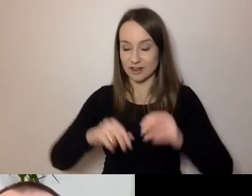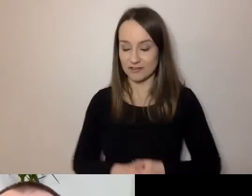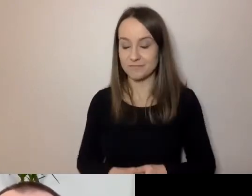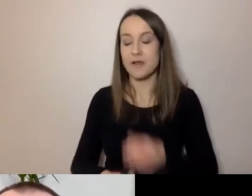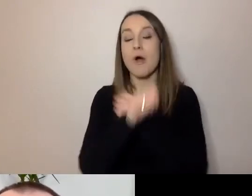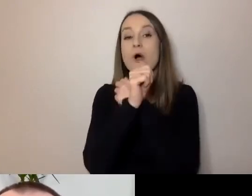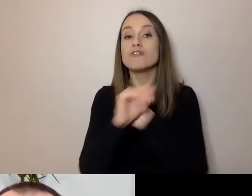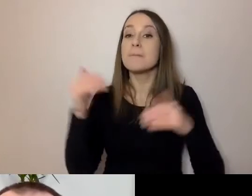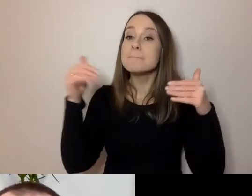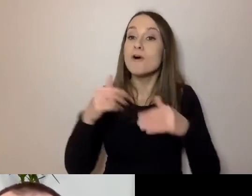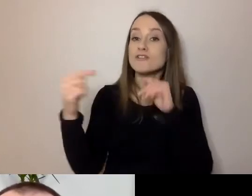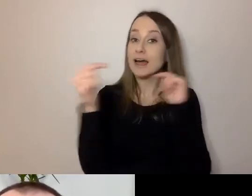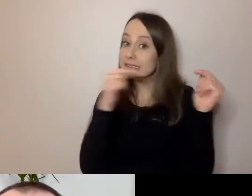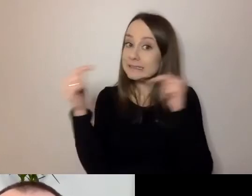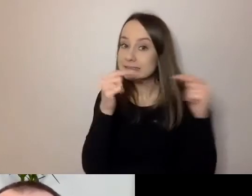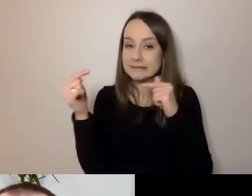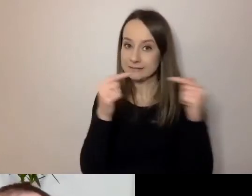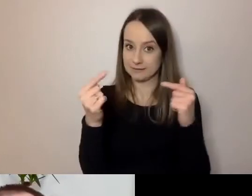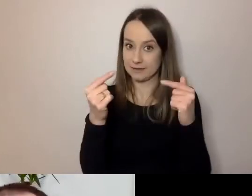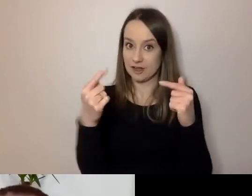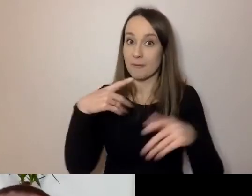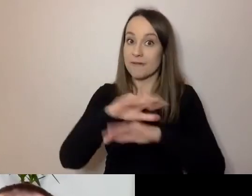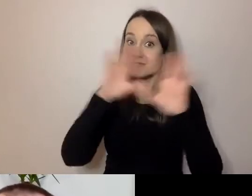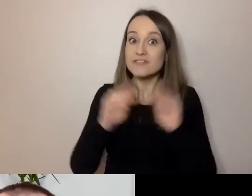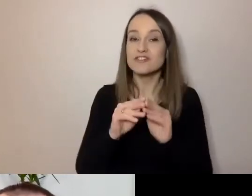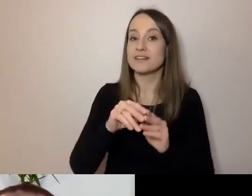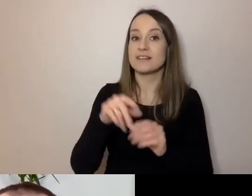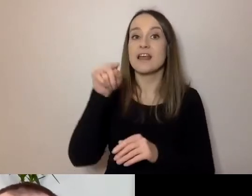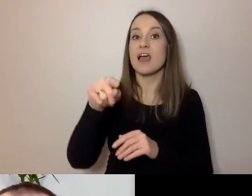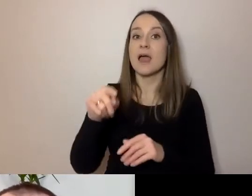Rozmawiać tak, żeby wszystkich w tę rozmowę można było włączyć.